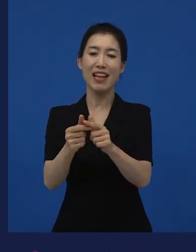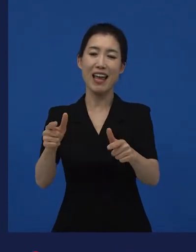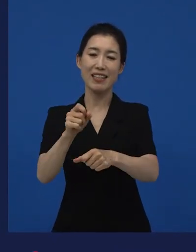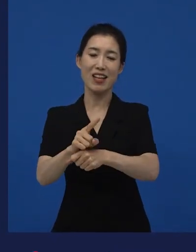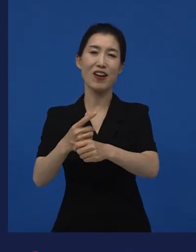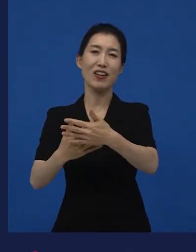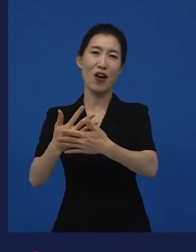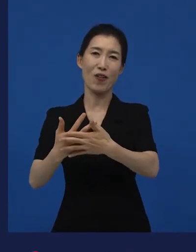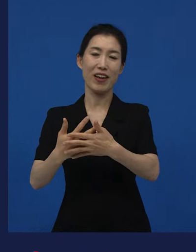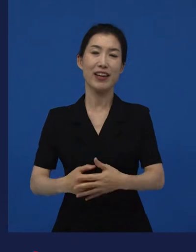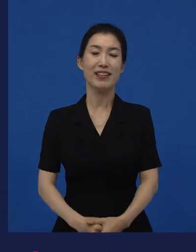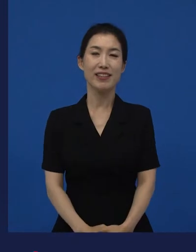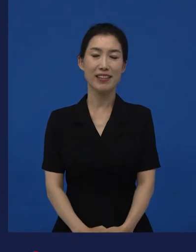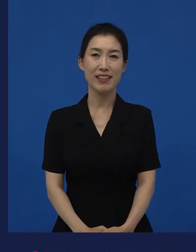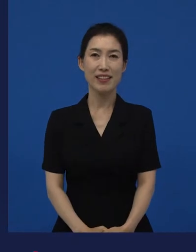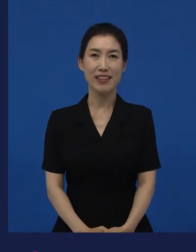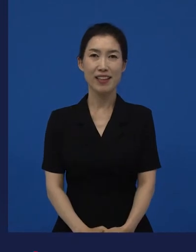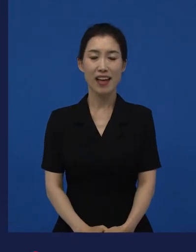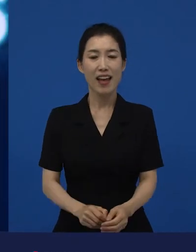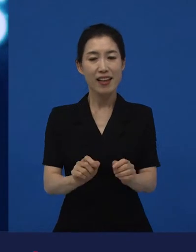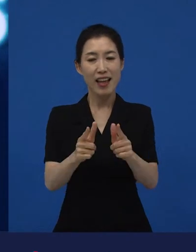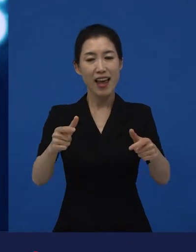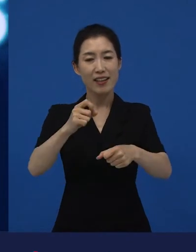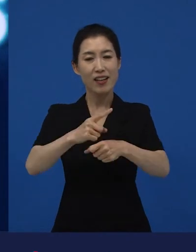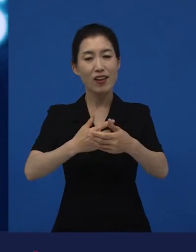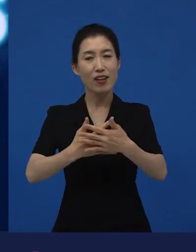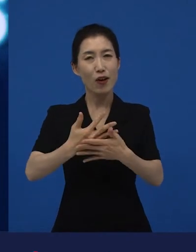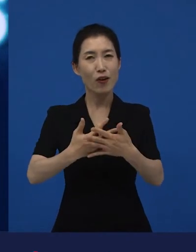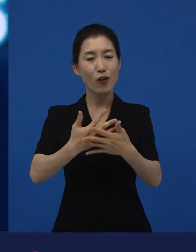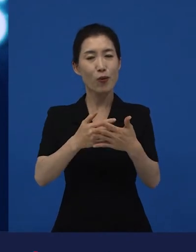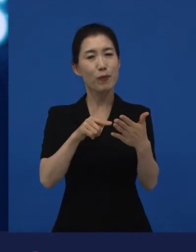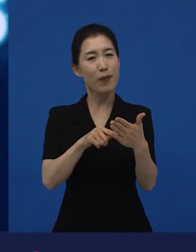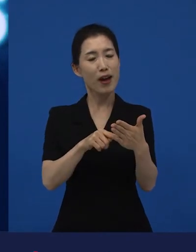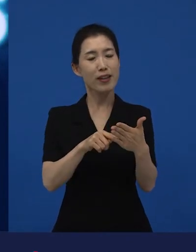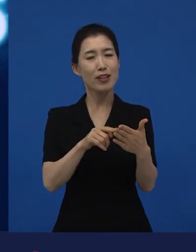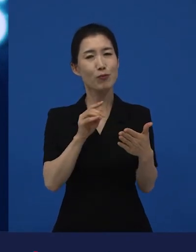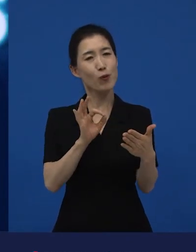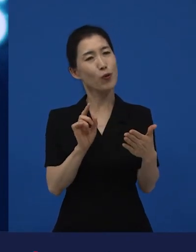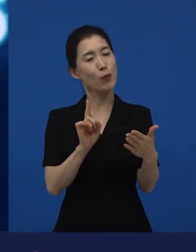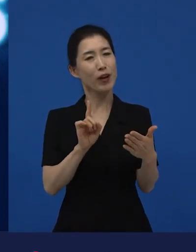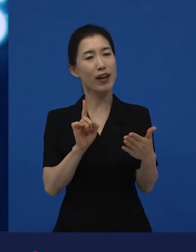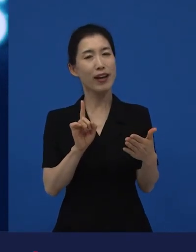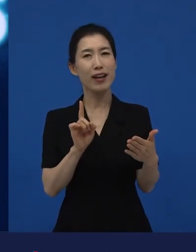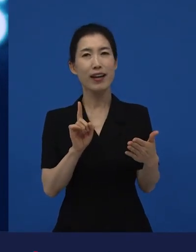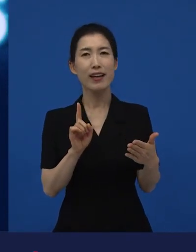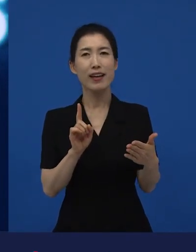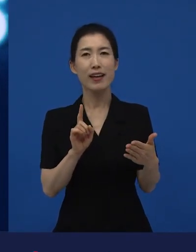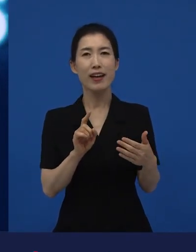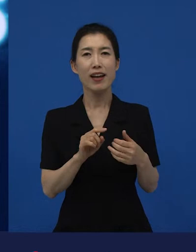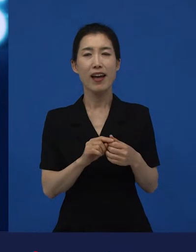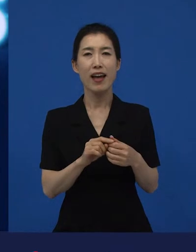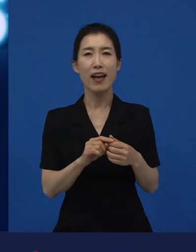다양성 영화라고 이야기 될 수 있습니다. 다양성 영화들은 어떻게 보면 태생적으로.